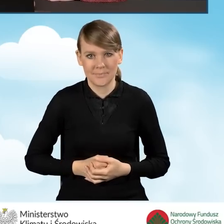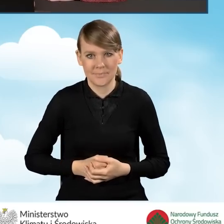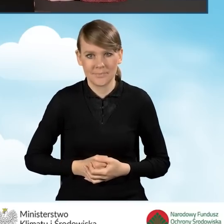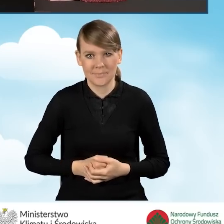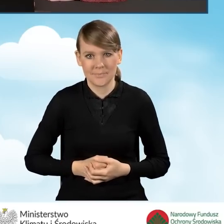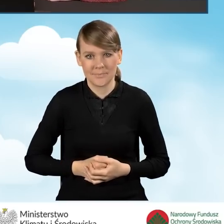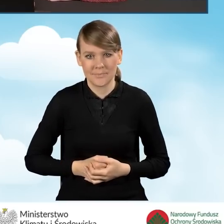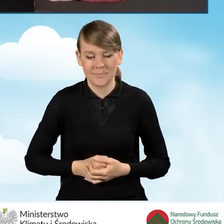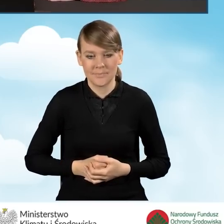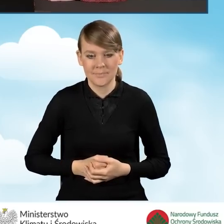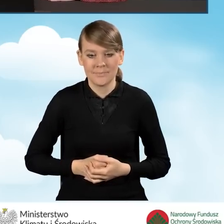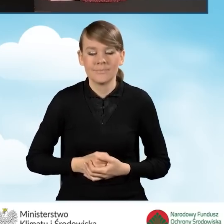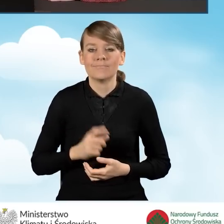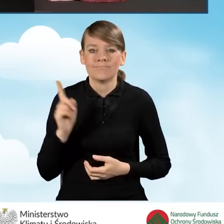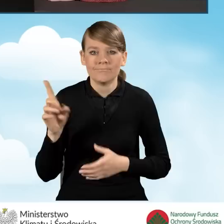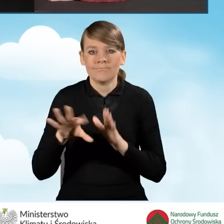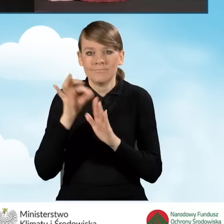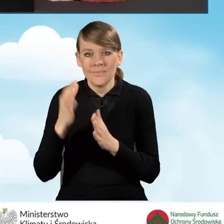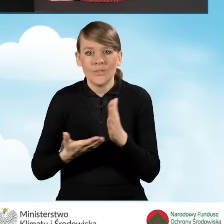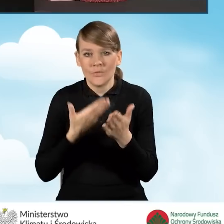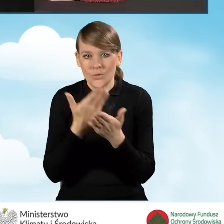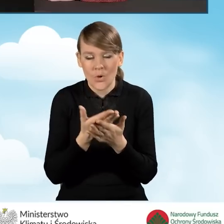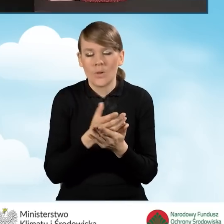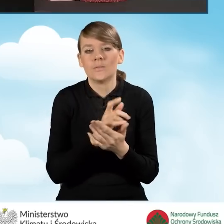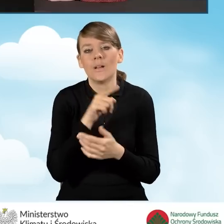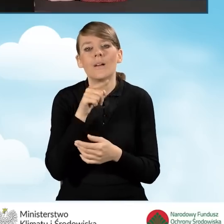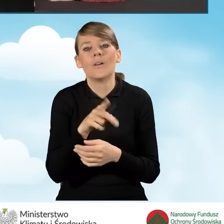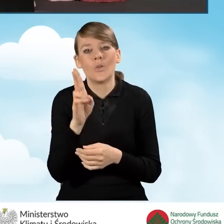Zaznaczymy w tym przypadku, że wniosek będzie składany przez pełnomocnika wnioskodawcy.